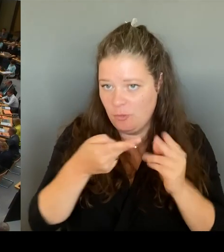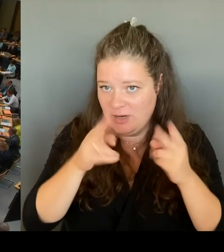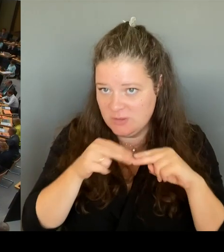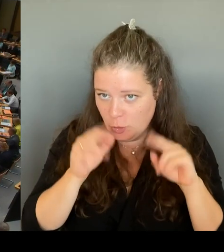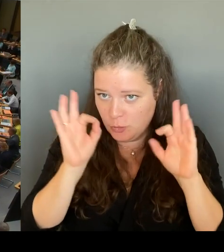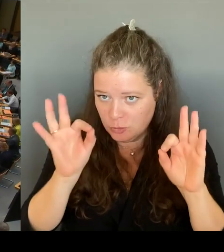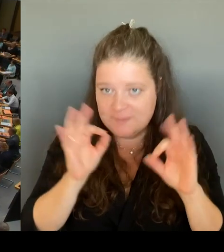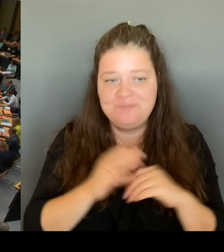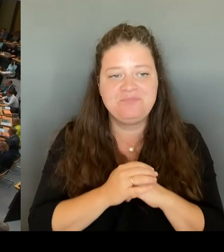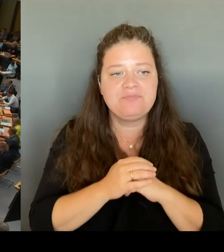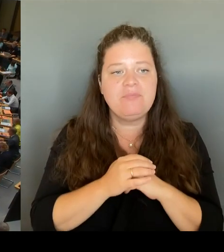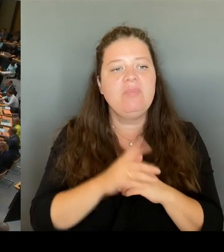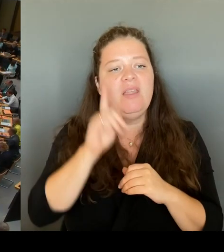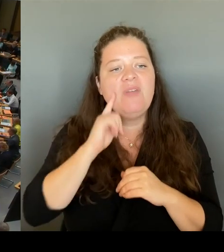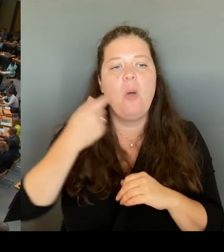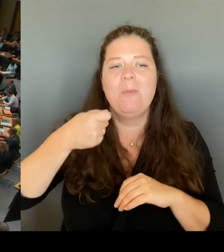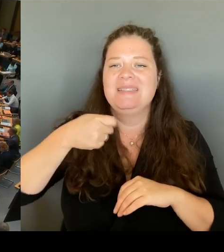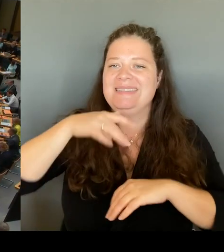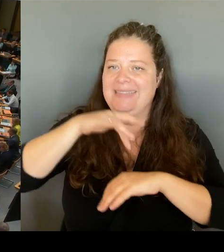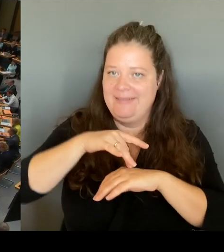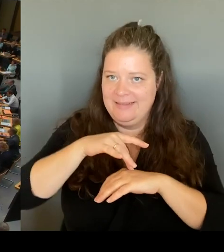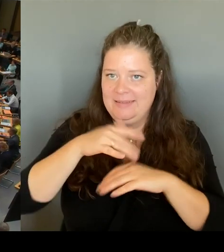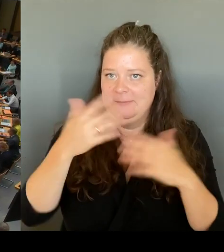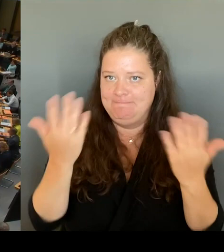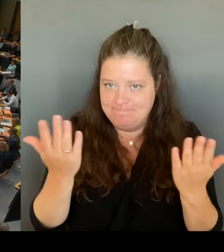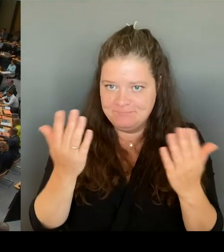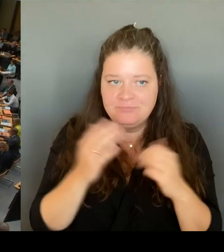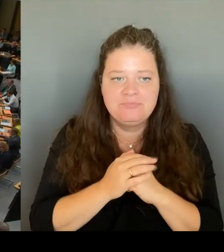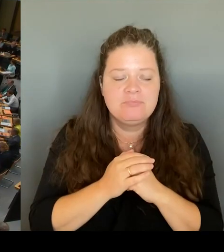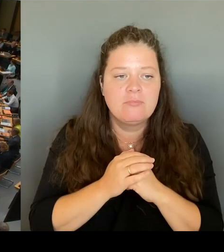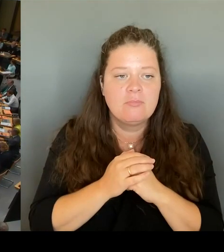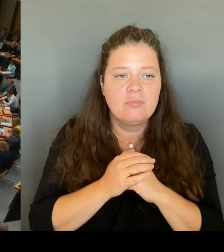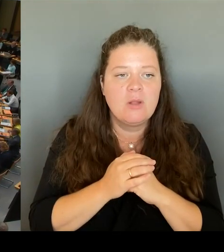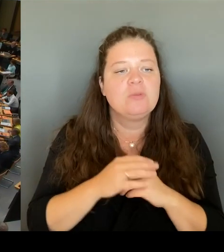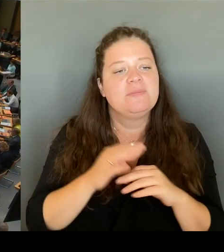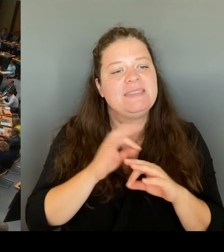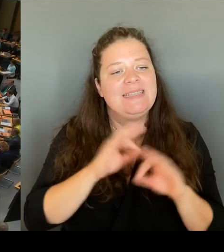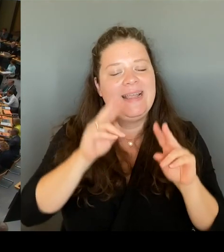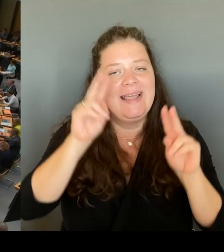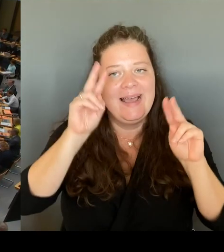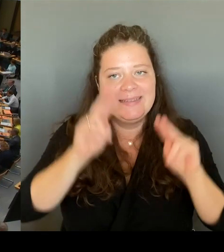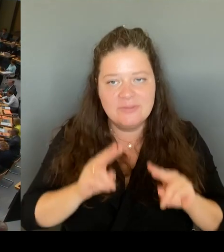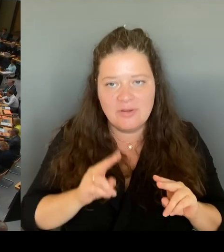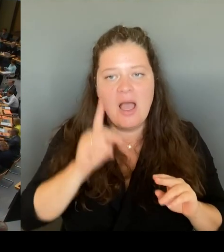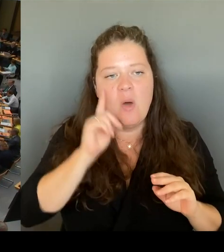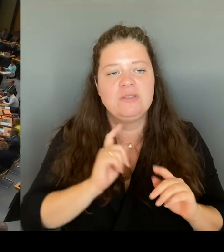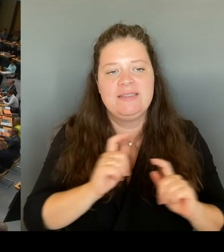Sehr geehrte Frau Senatorin! Was unternimmt die Senatsverwaltung für Bildung wenn eine Schule wirklich Gefahr läuft